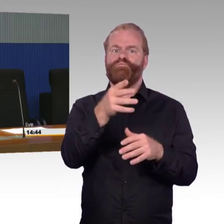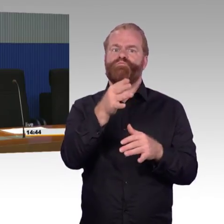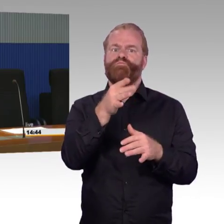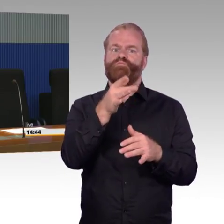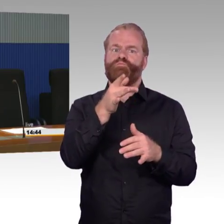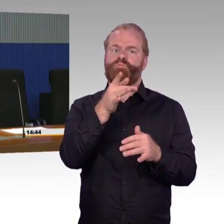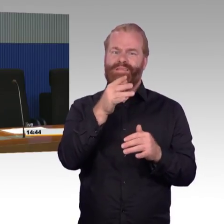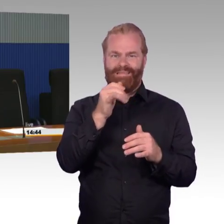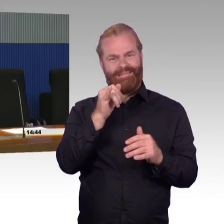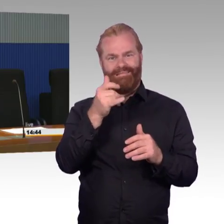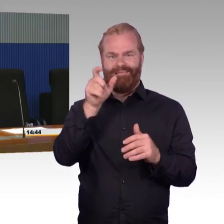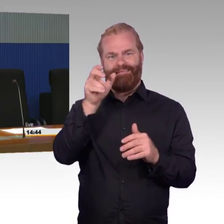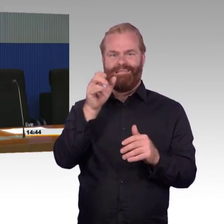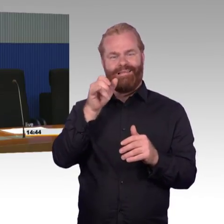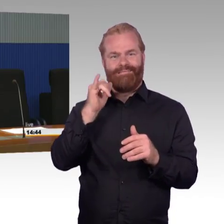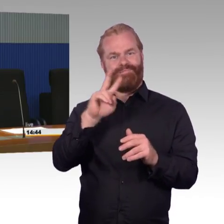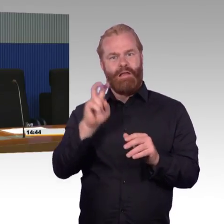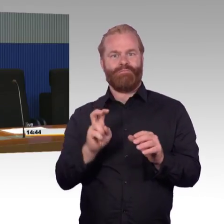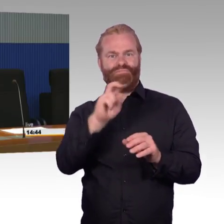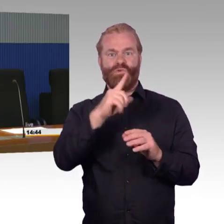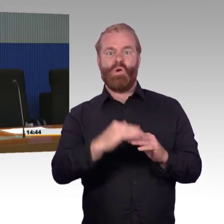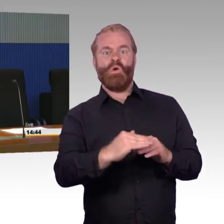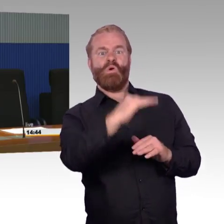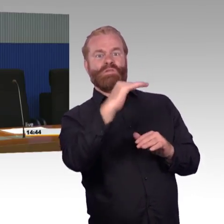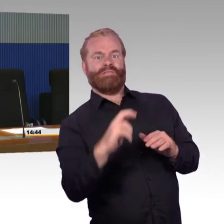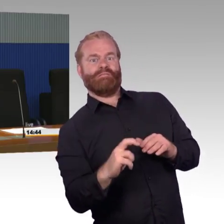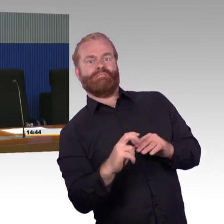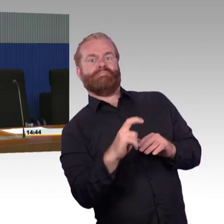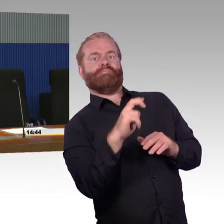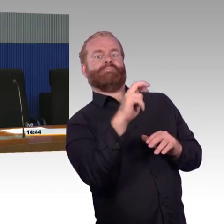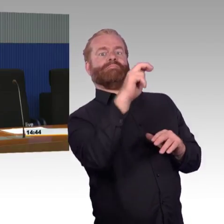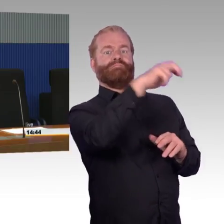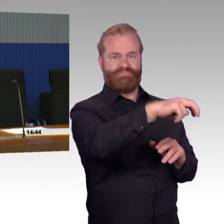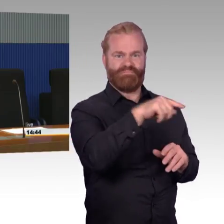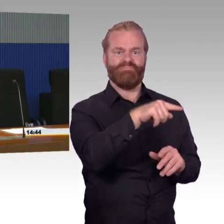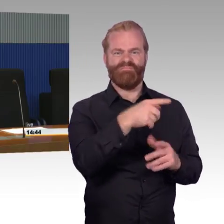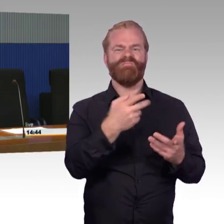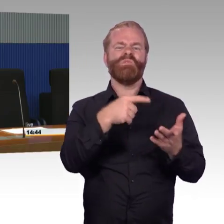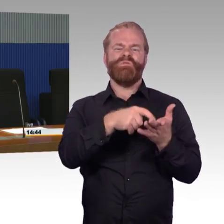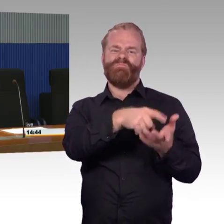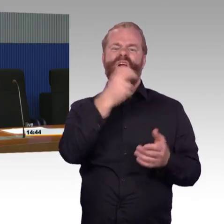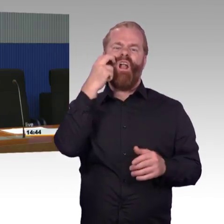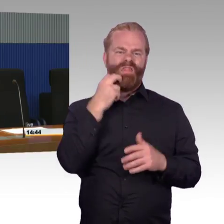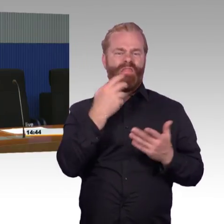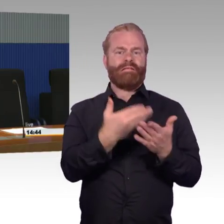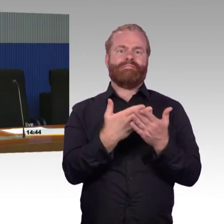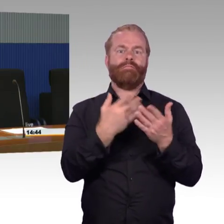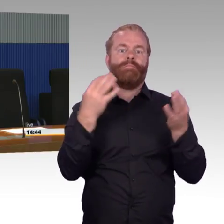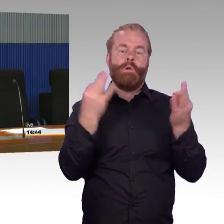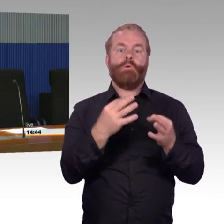Genau für diese Stationen da kann man eine große Nutzergruppe erreichen, nicht nur Mobilitätseingeschränkte, sondern im Prinzip jeden,